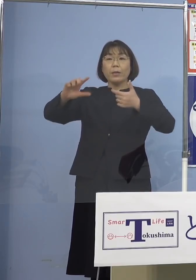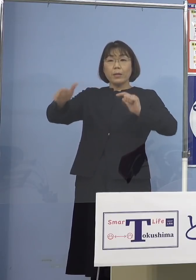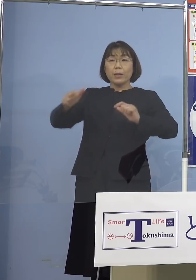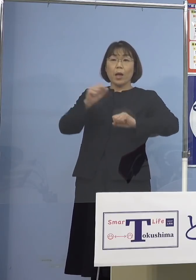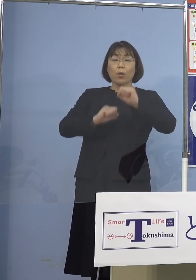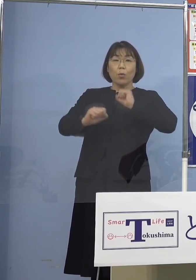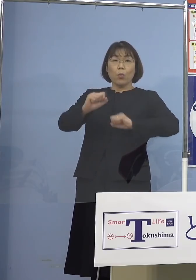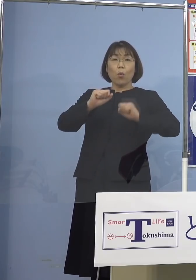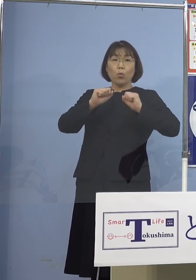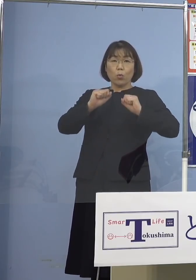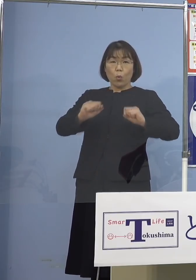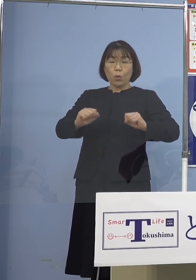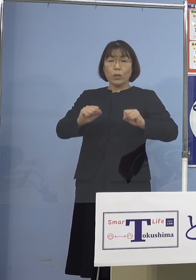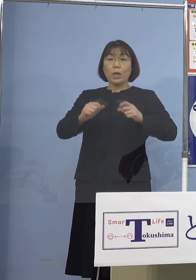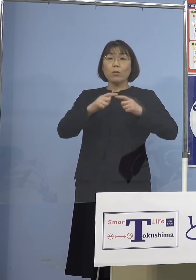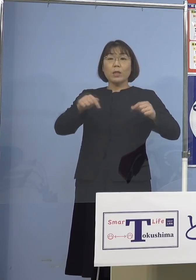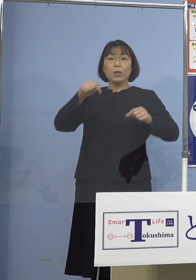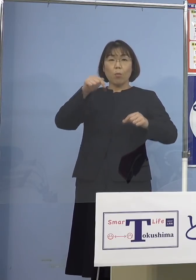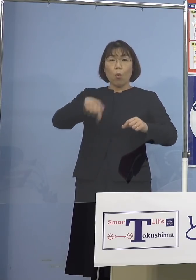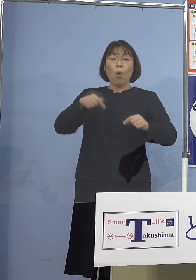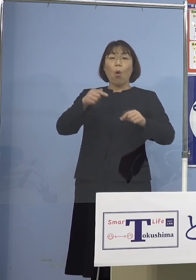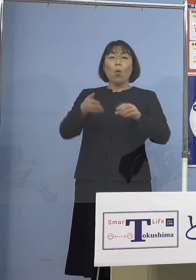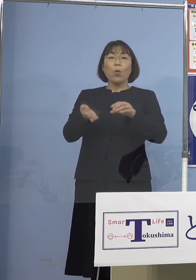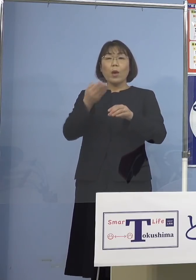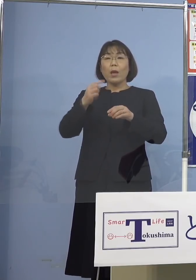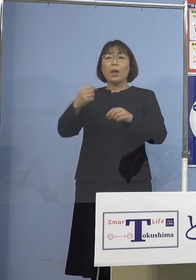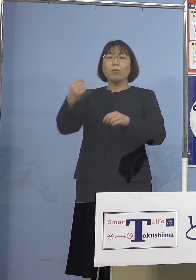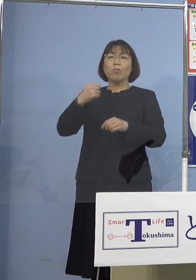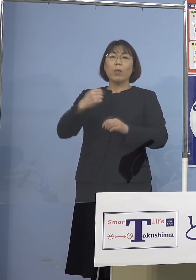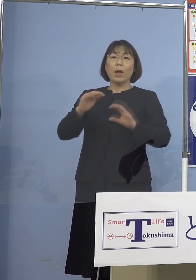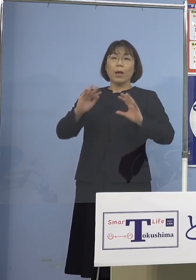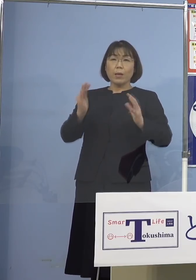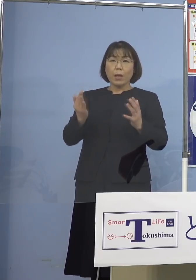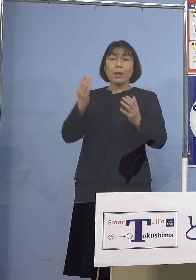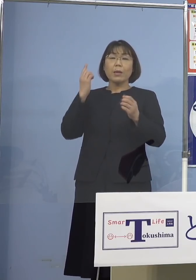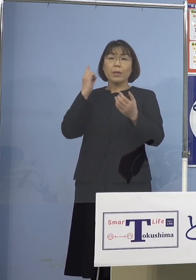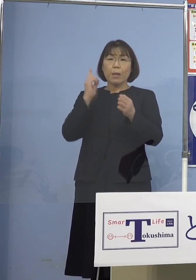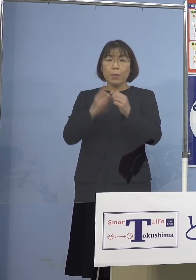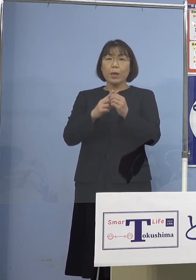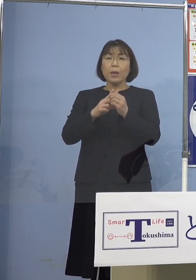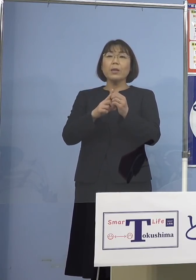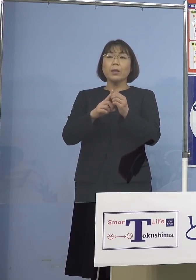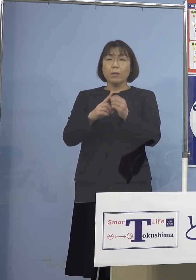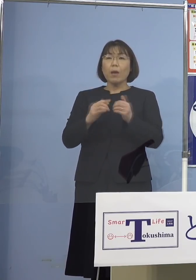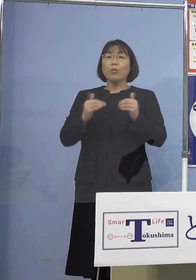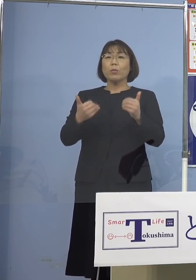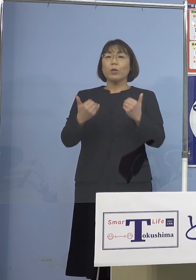とっている日本と これ以上言われ続けないようにですね やはりしていく必要が あるんではないかと